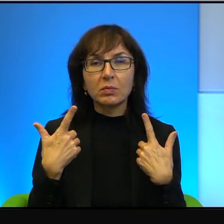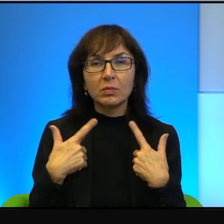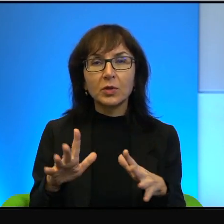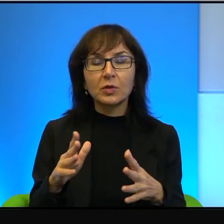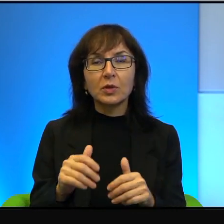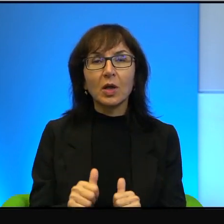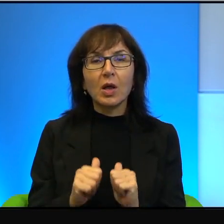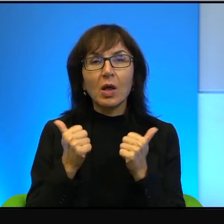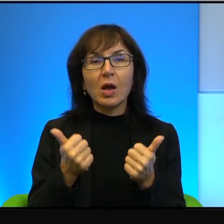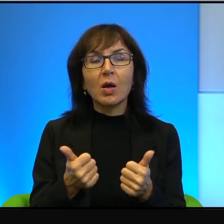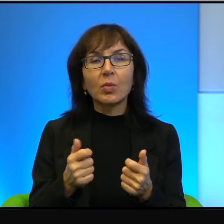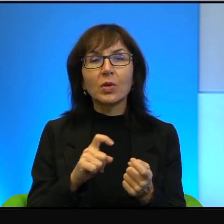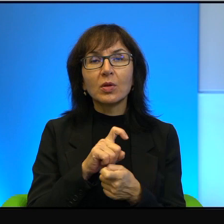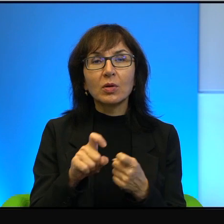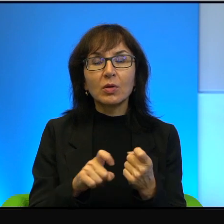definitywnie wygasić.